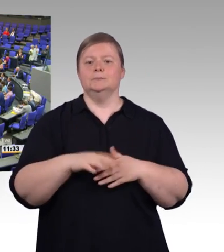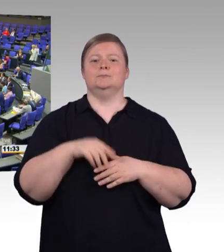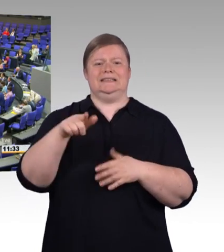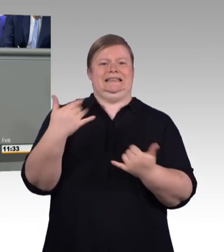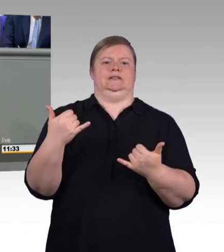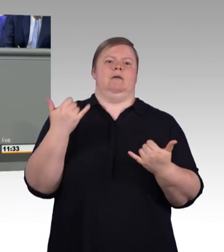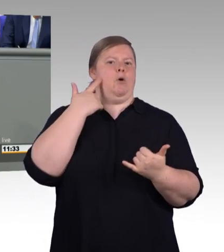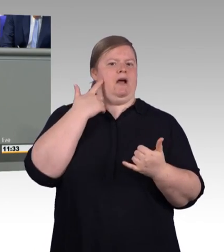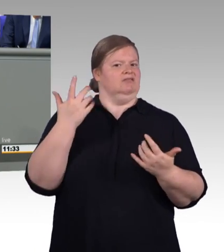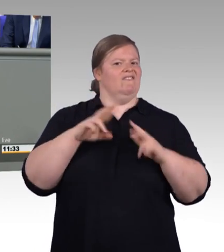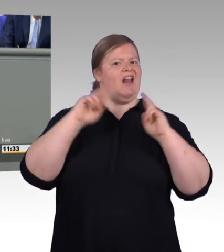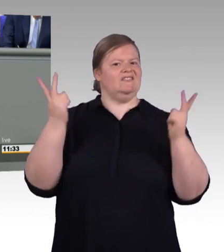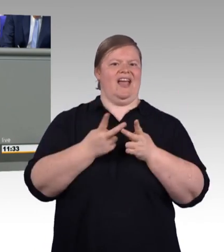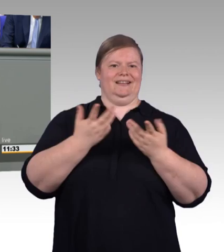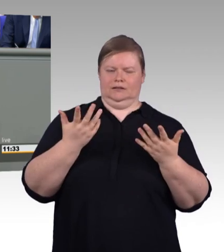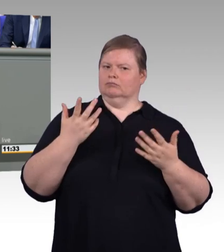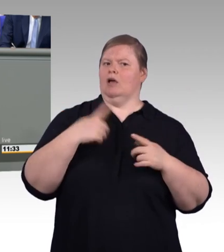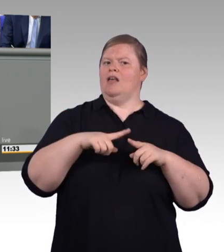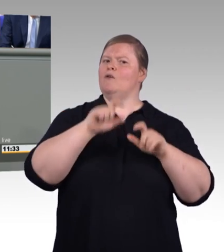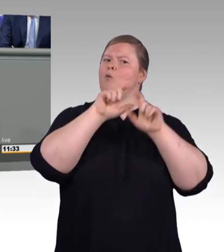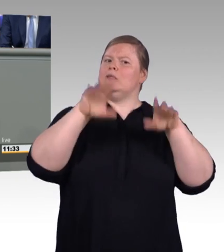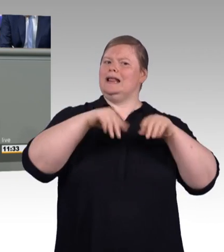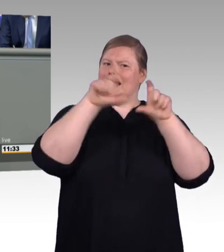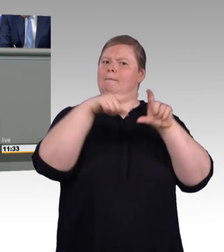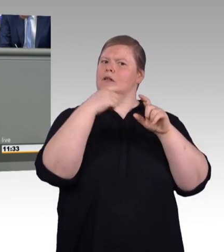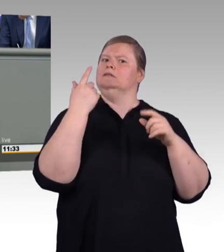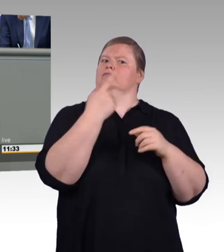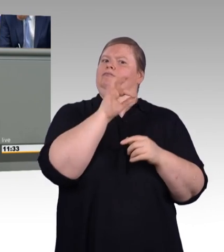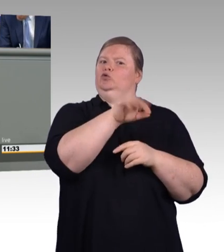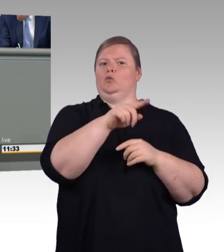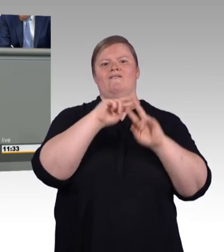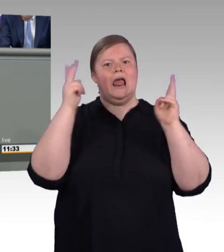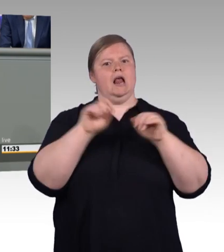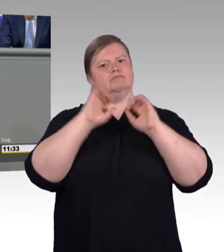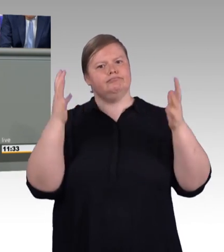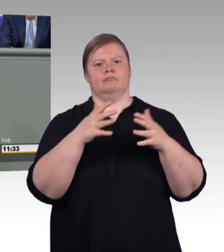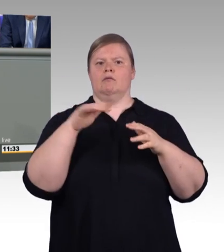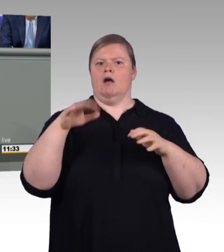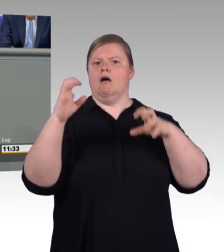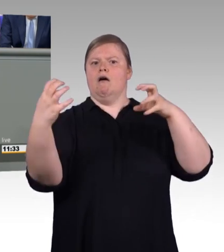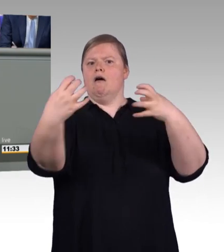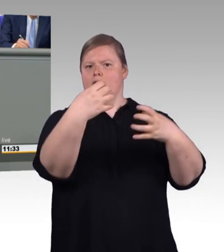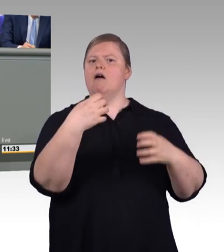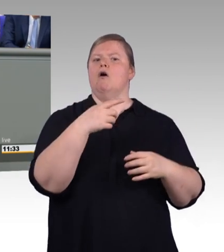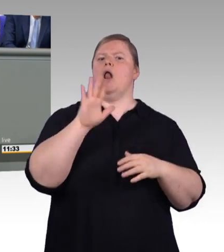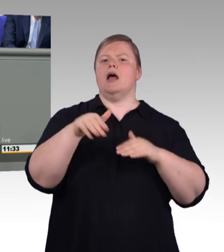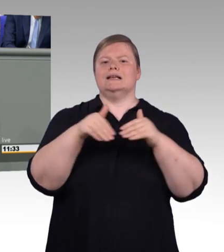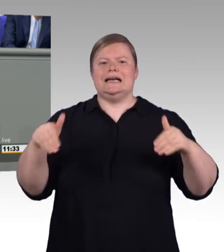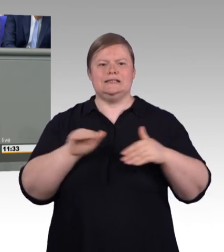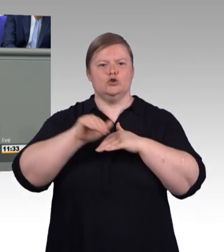Bewährte Berufsbezeichnungen bleiben natürlich erhalten. Die neuen Bezeichnungen ergänzen sie und stärken sie, aber der Meister bleibt der Meister,